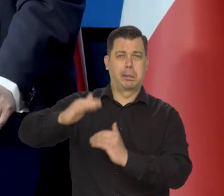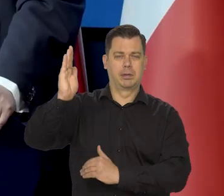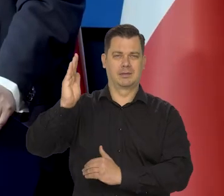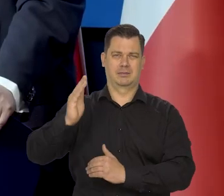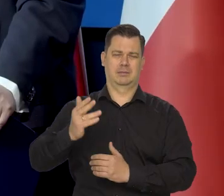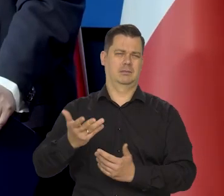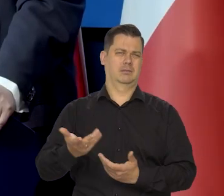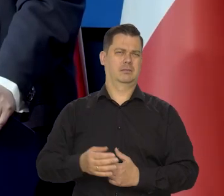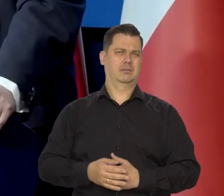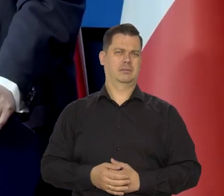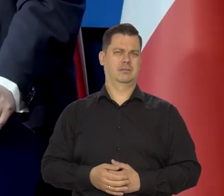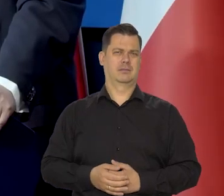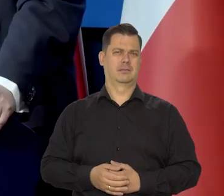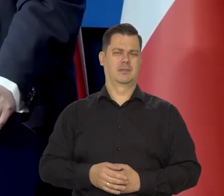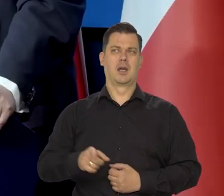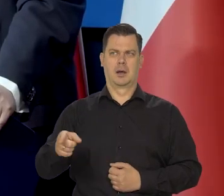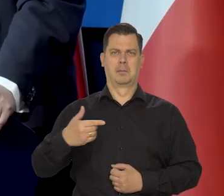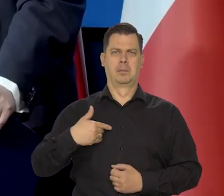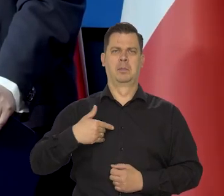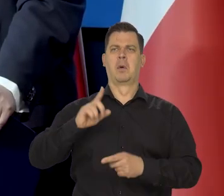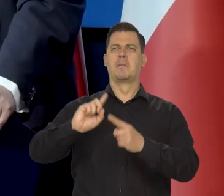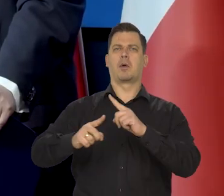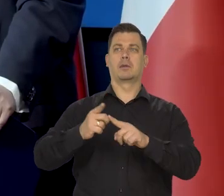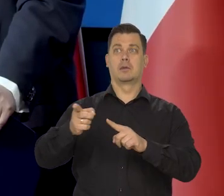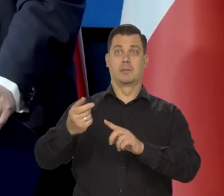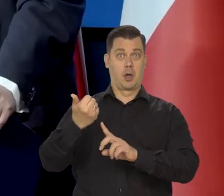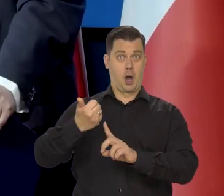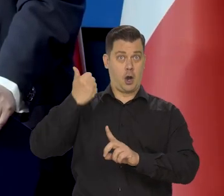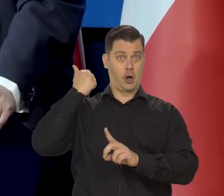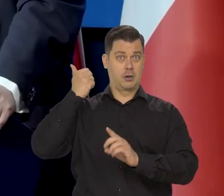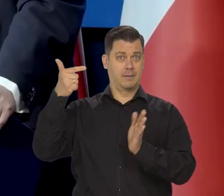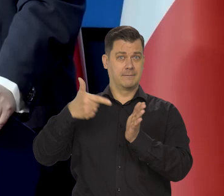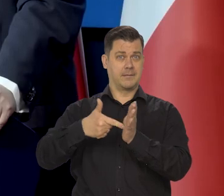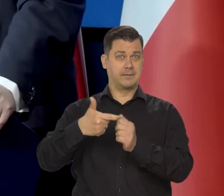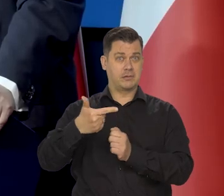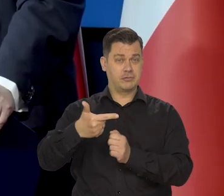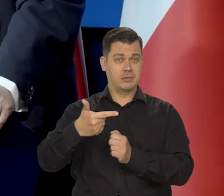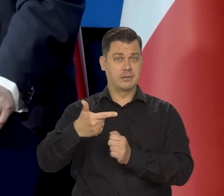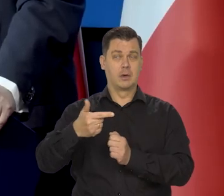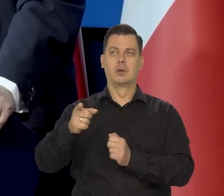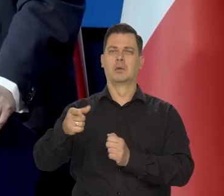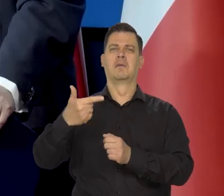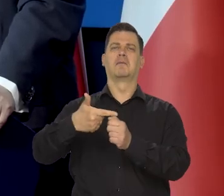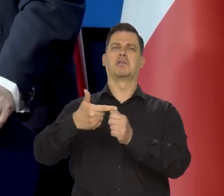Roznamiętnieni politycy mówili, że pod koniec zeszłego roku już będzie 20%,